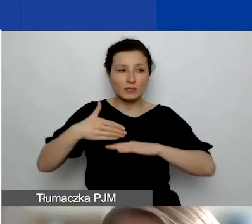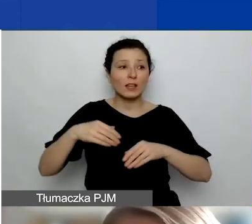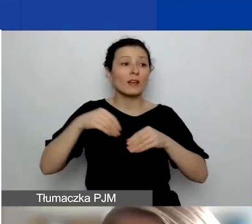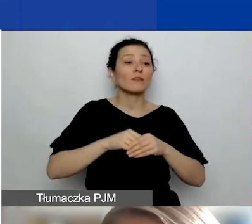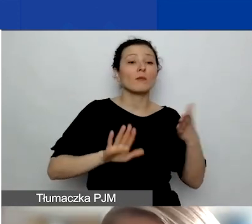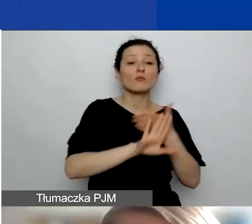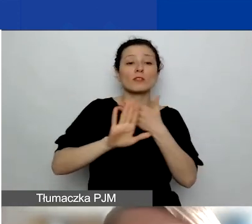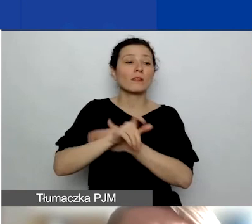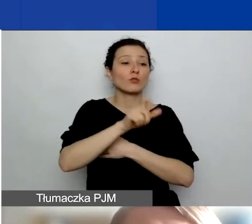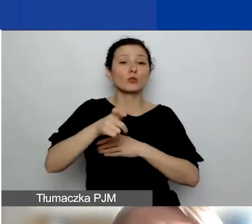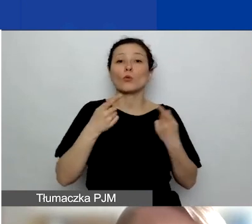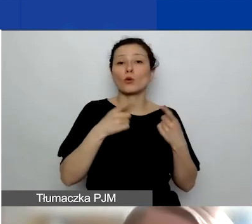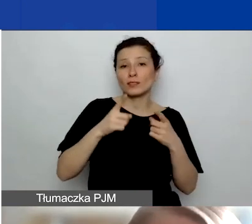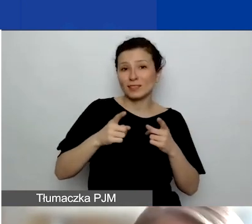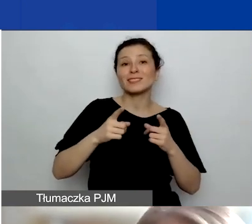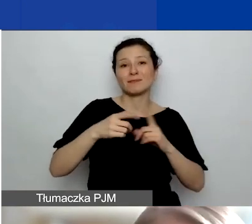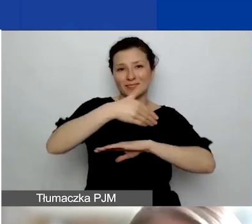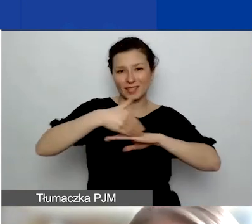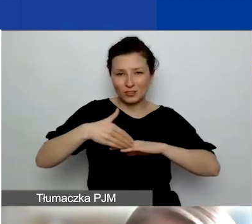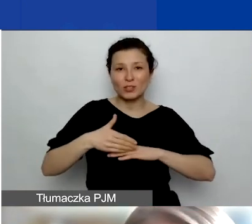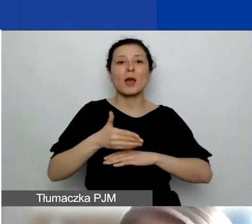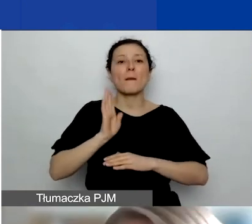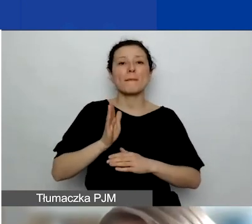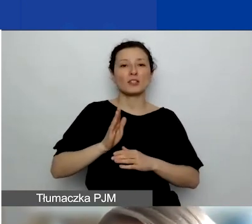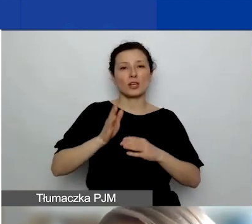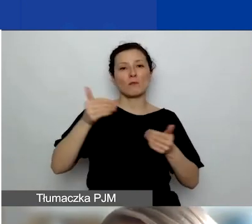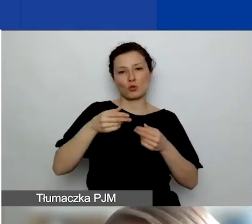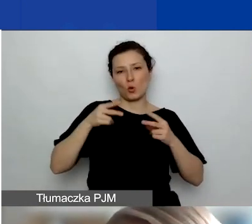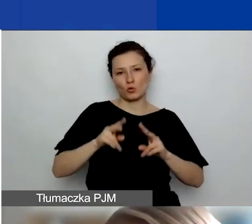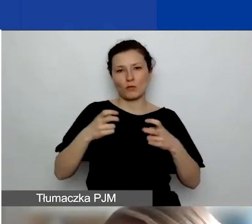w których będzie można wziąć udział. Zawsze można się odezwać bezpośrednio do mnie,